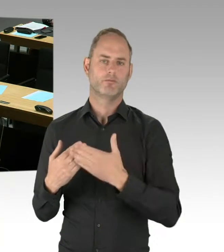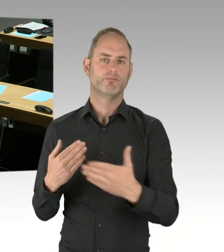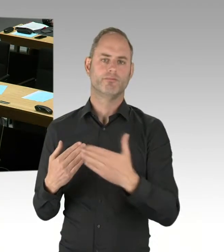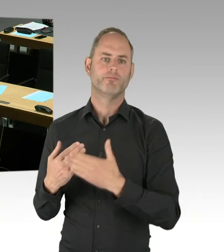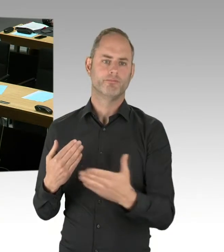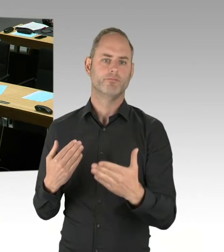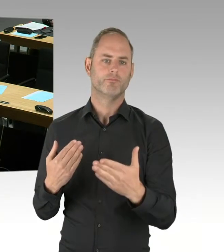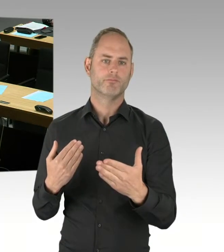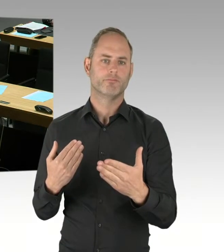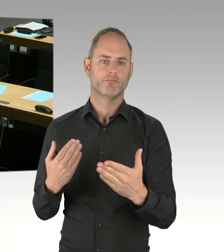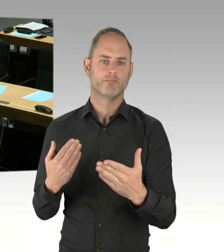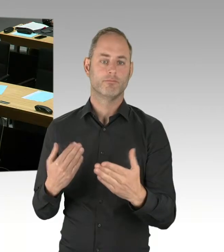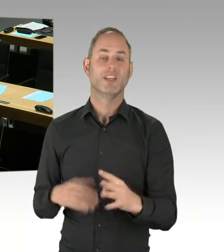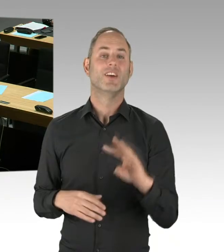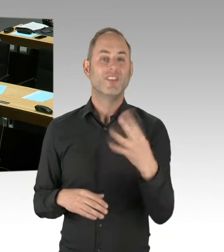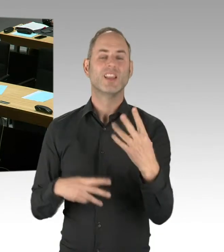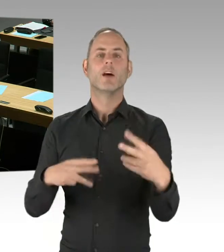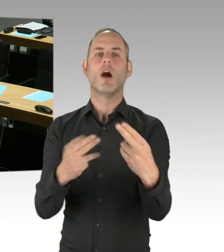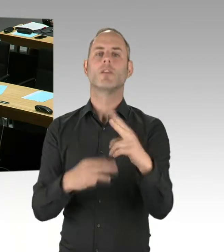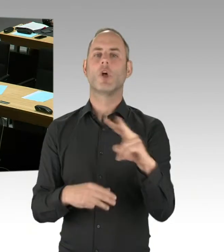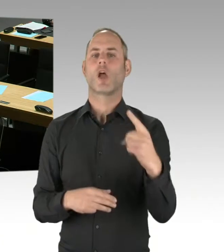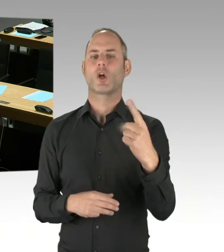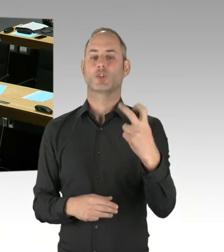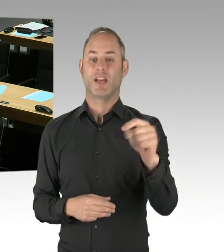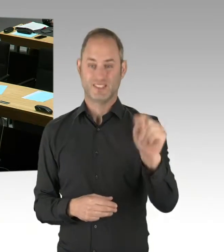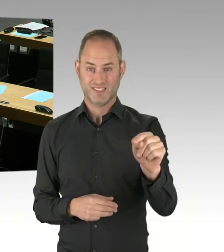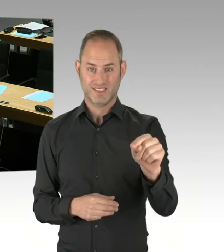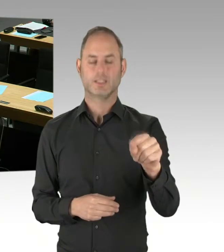erste Fahrzeuge der Vorserie zum Einsatz kommen könnten.